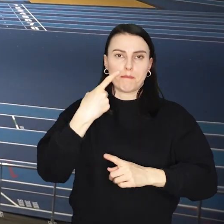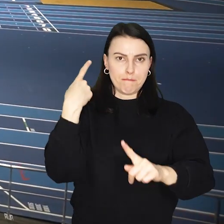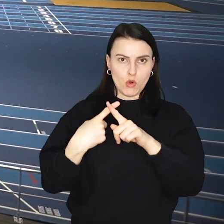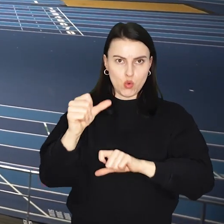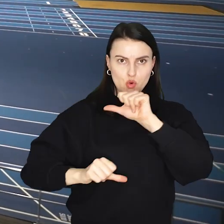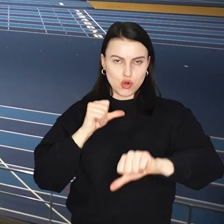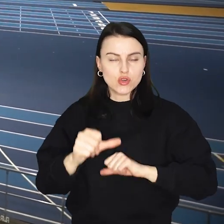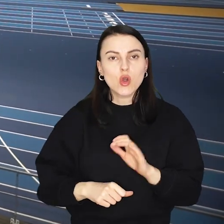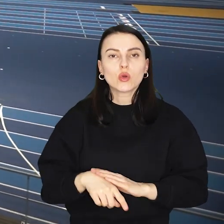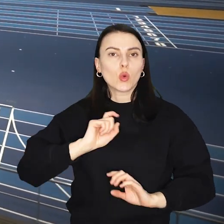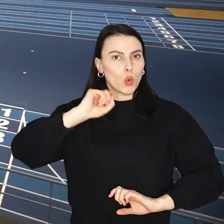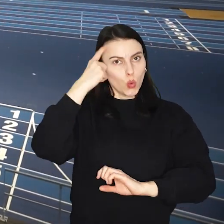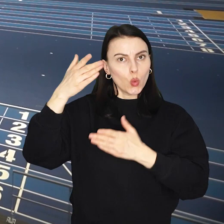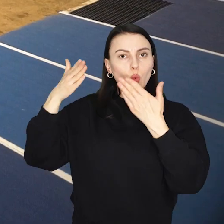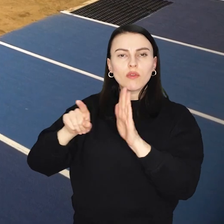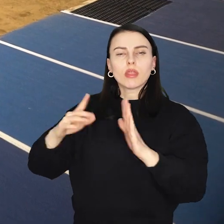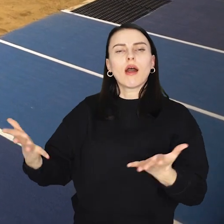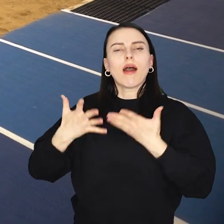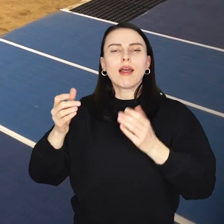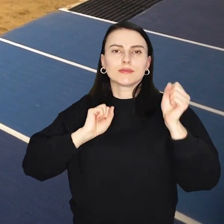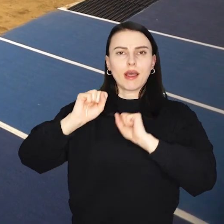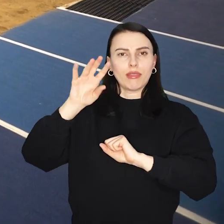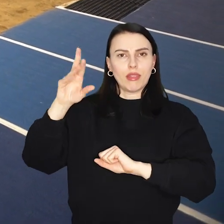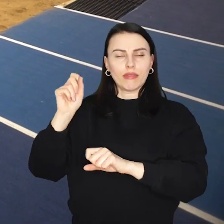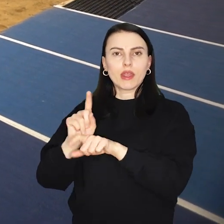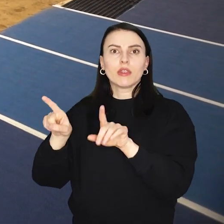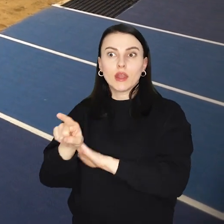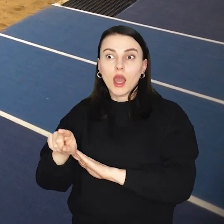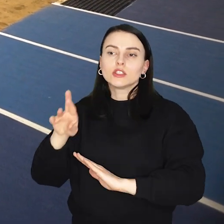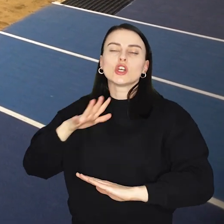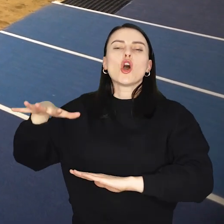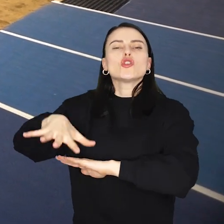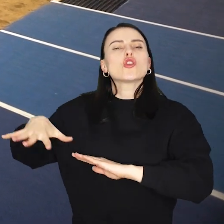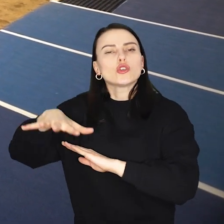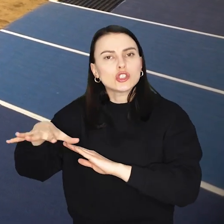Obiekt przede wszystkim będzie służyć lekkoatletom z regionu oraz koszykarką Ślęzy Wrocław